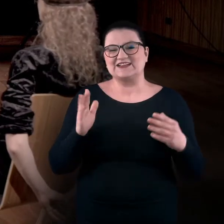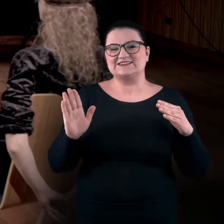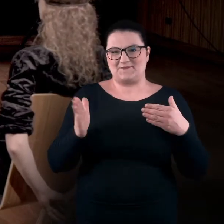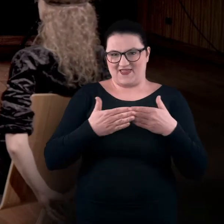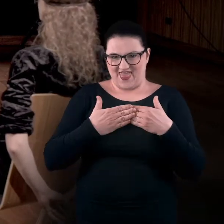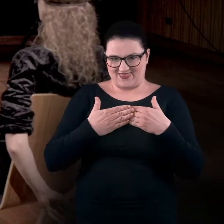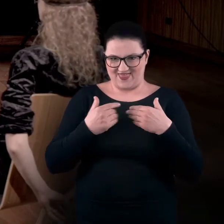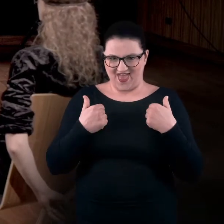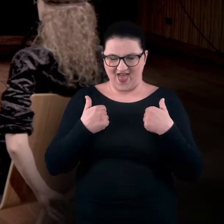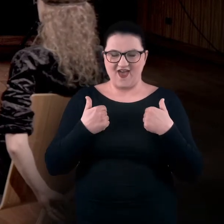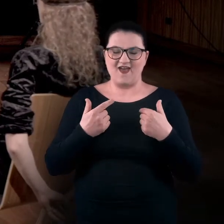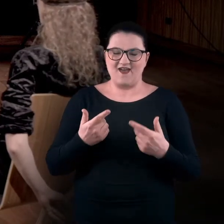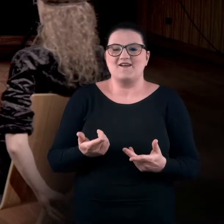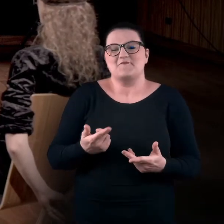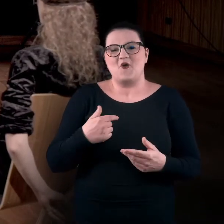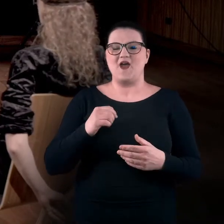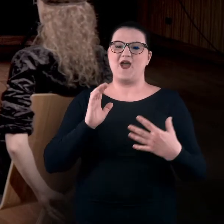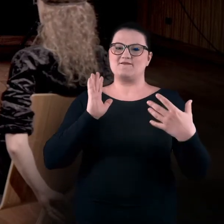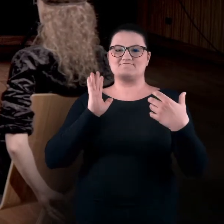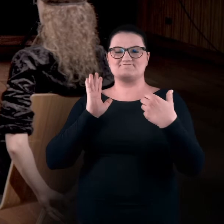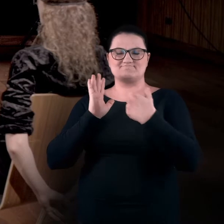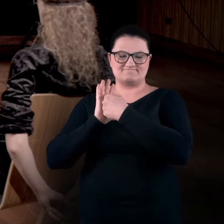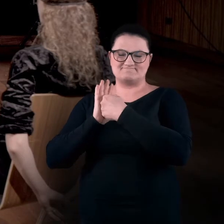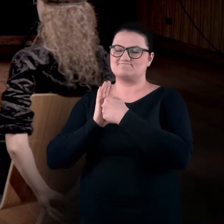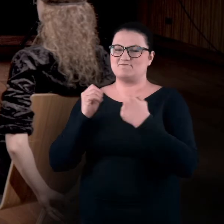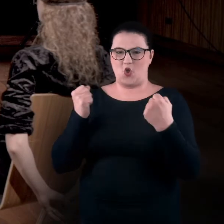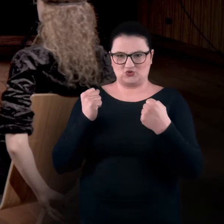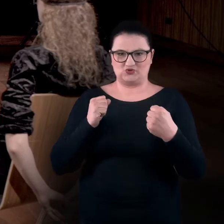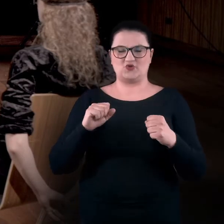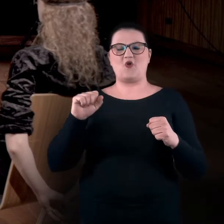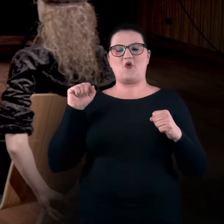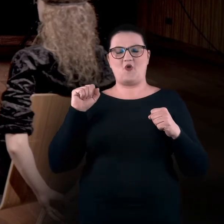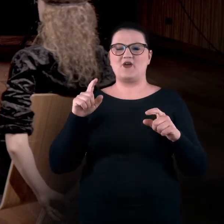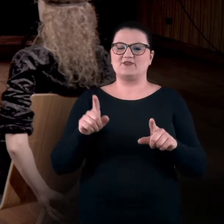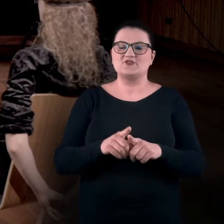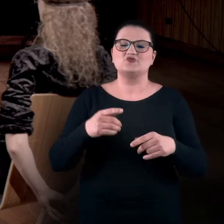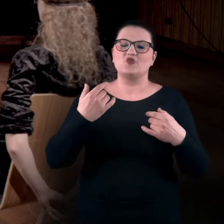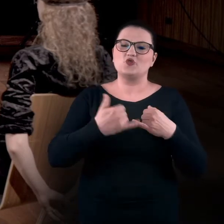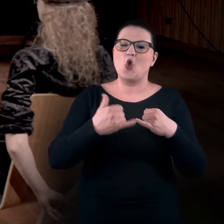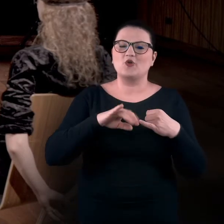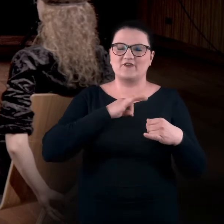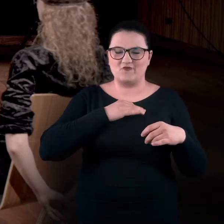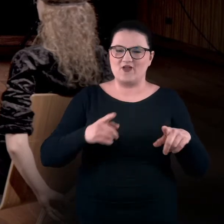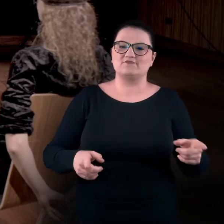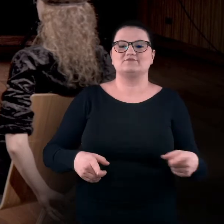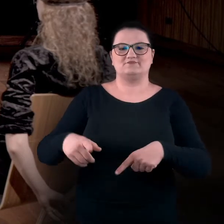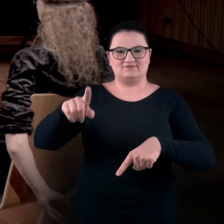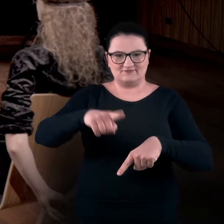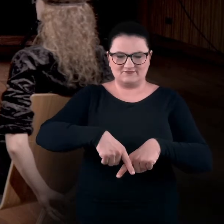Opieram się mocno o oparcie krzesła, mam skrzyżowane nogi. Jedna trochę wisi w powietrzu,